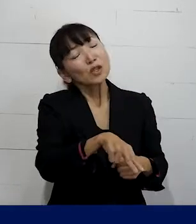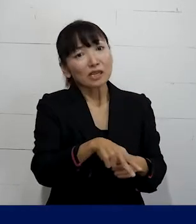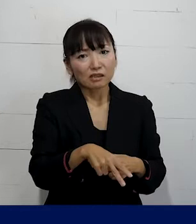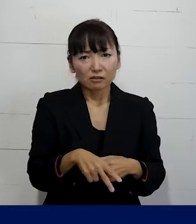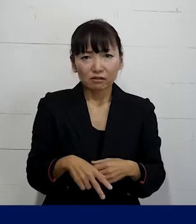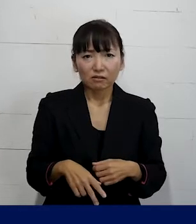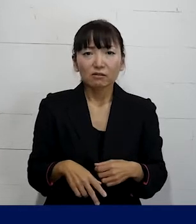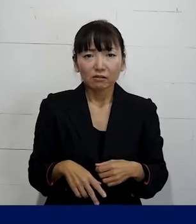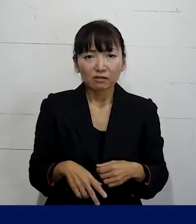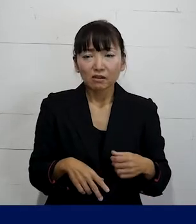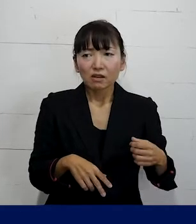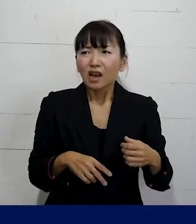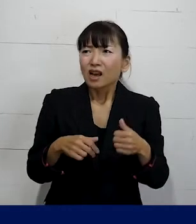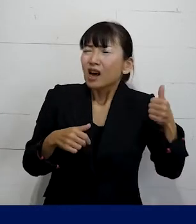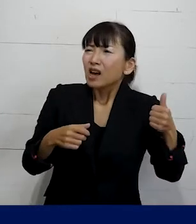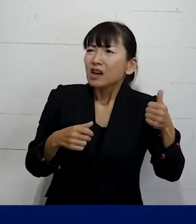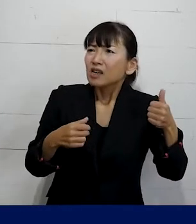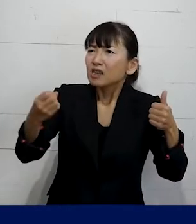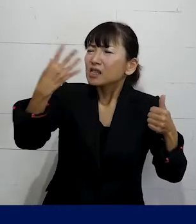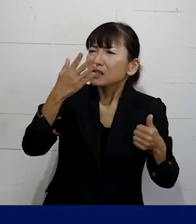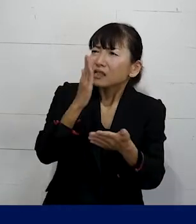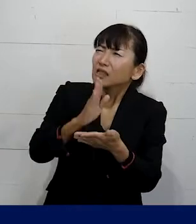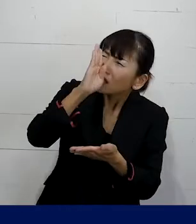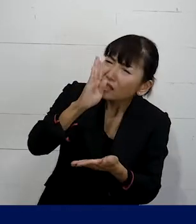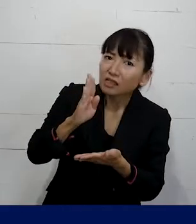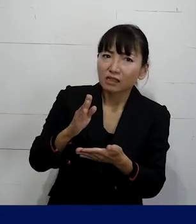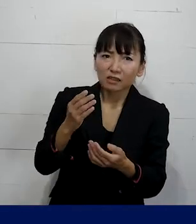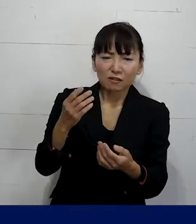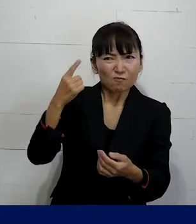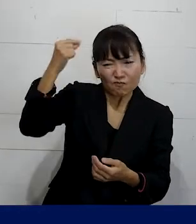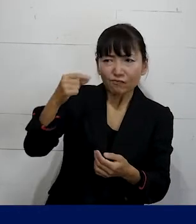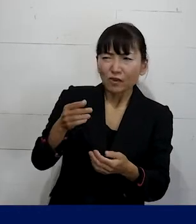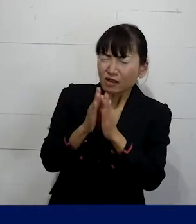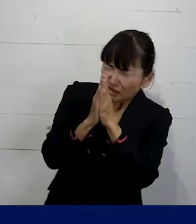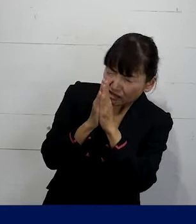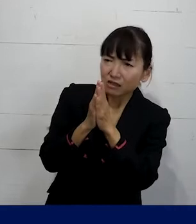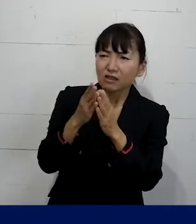「彼（かれ）」と呼ぶのはやめてくださいと いう風にはっきり何度もお願いをしても